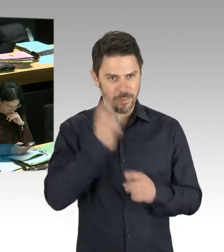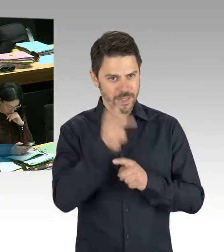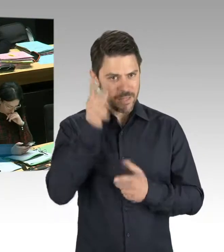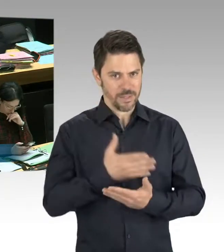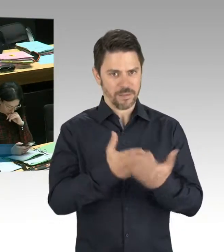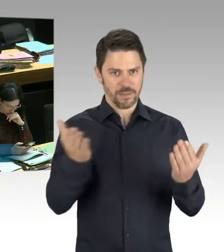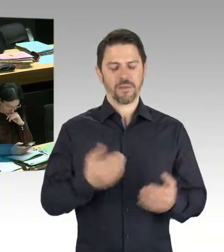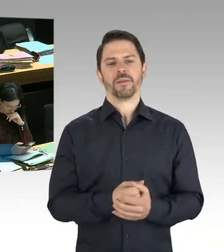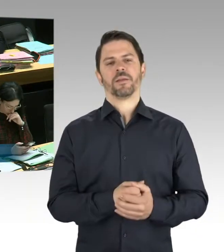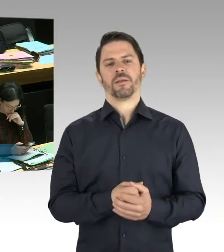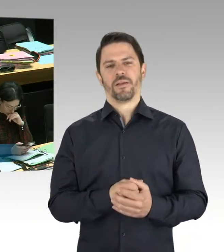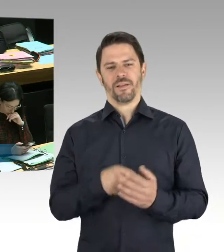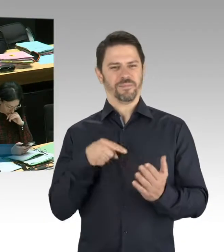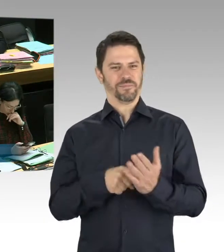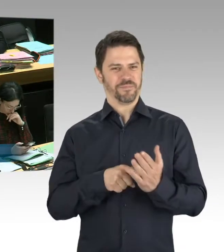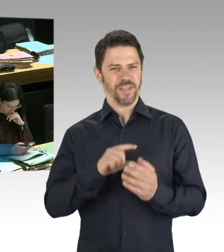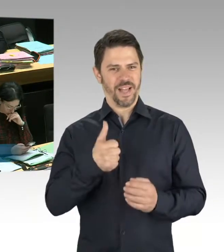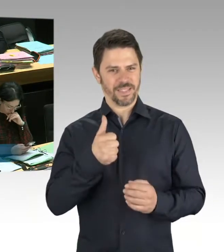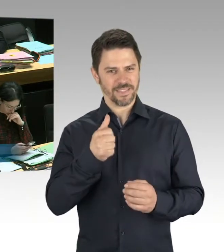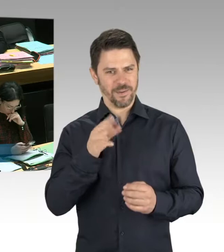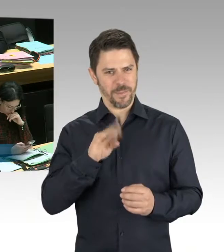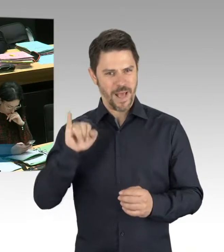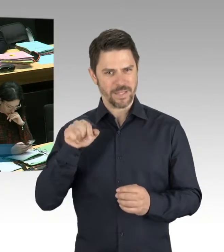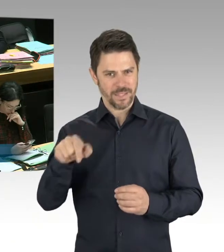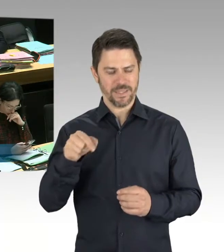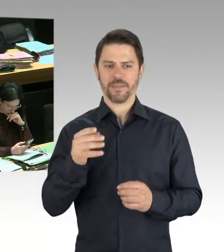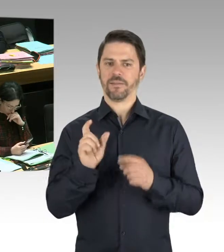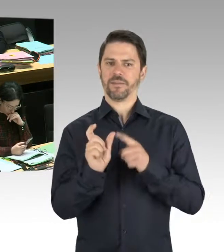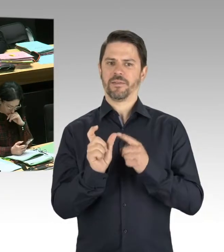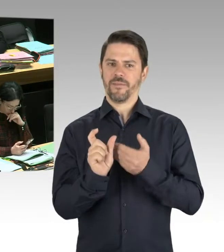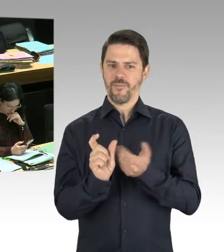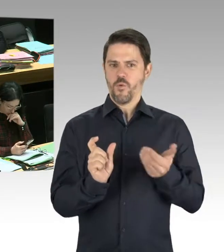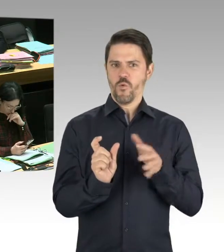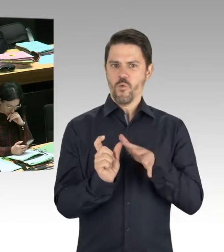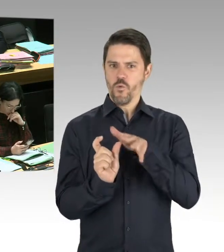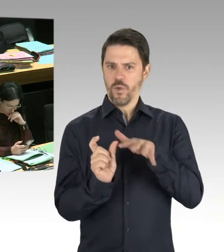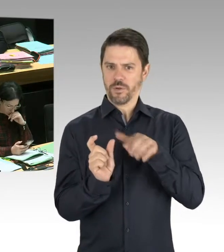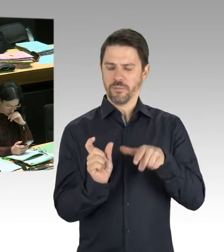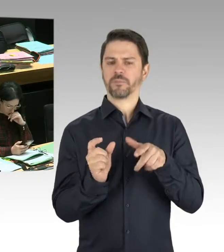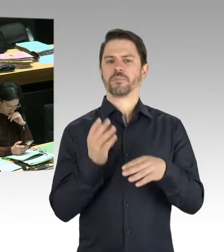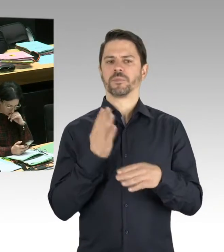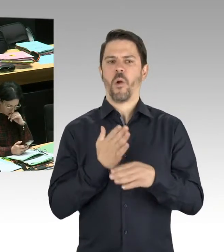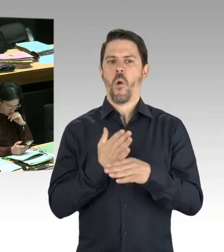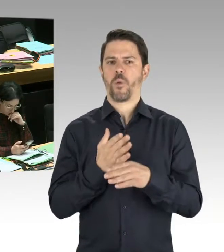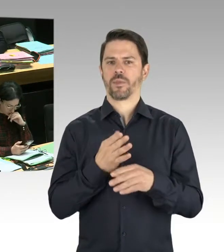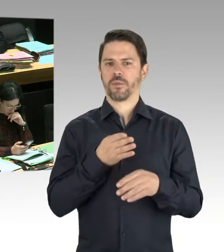des gestrigen Tages der Befreiung, gab es Schändungen von Ehrenmalen im Treptower Park.